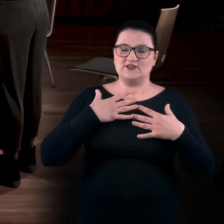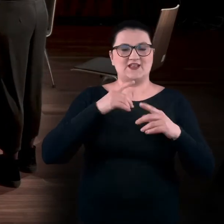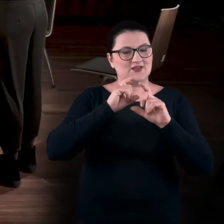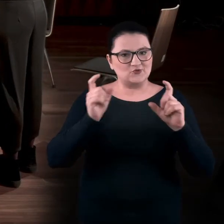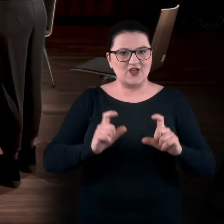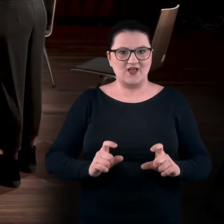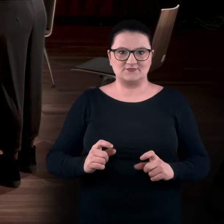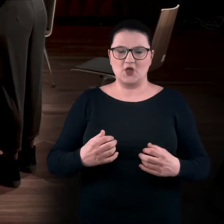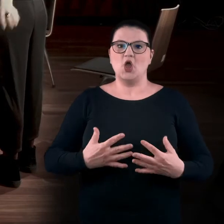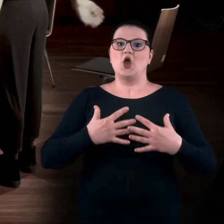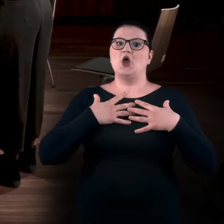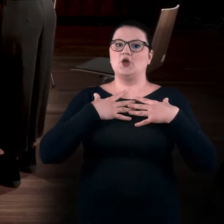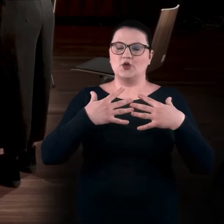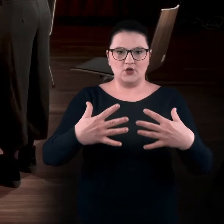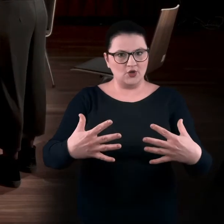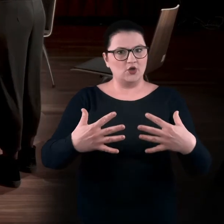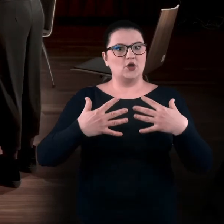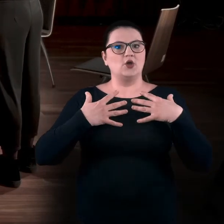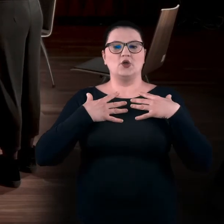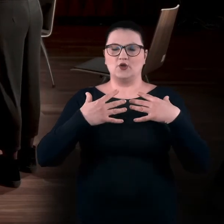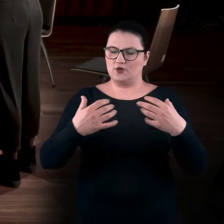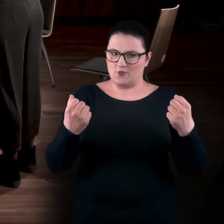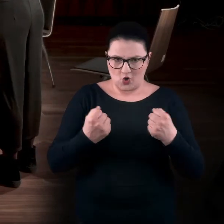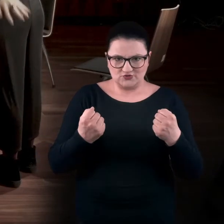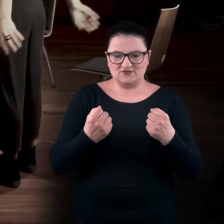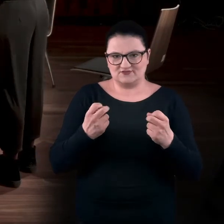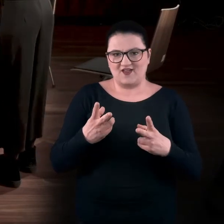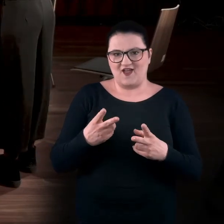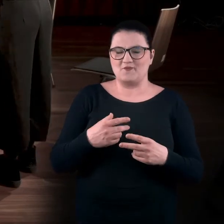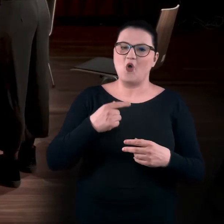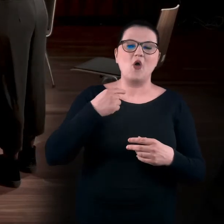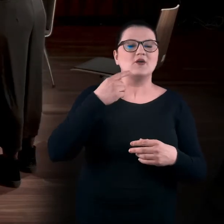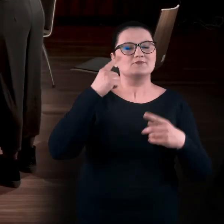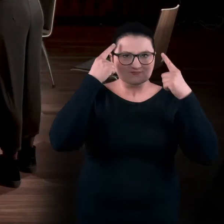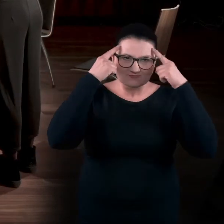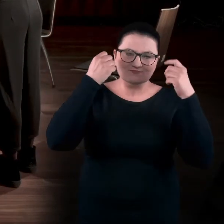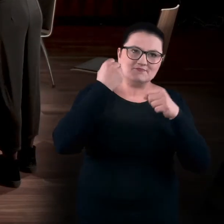Teraz się trochę hiperwentylujemy, bo zazwyczaj nie używamy tyle oddechu do pracy umysłowej.